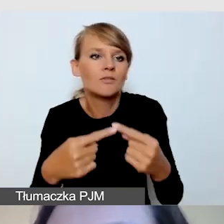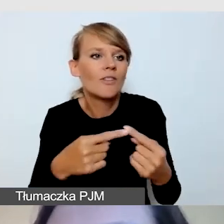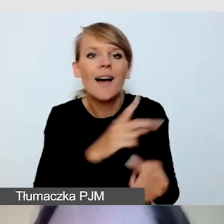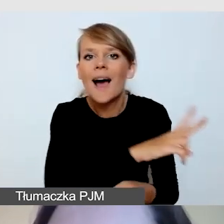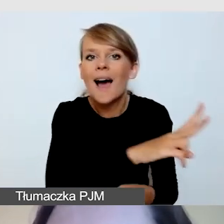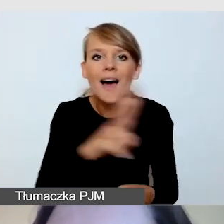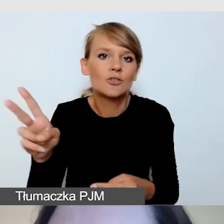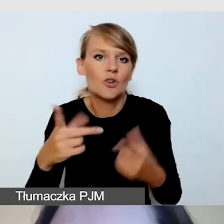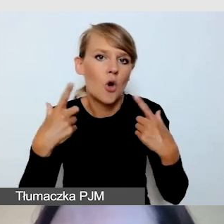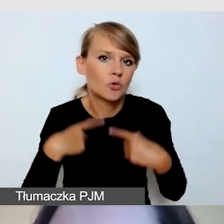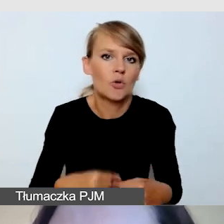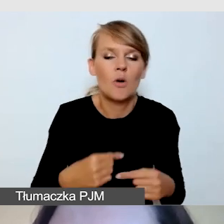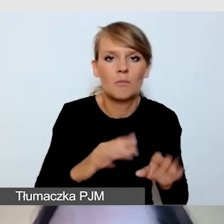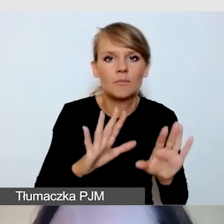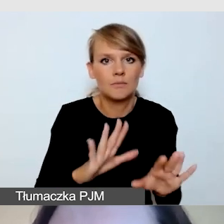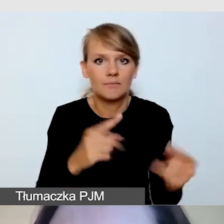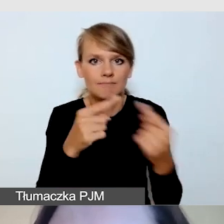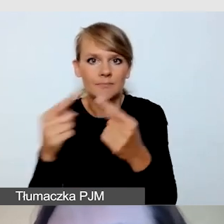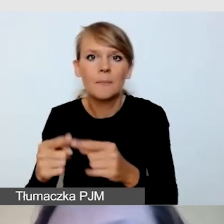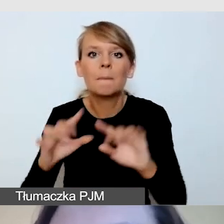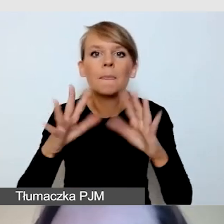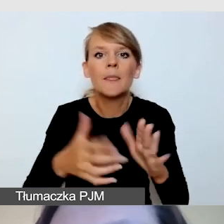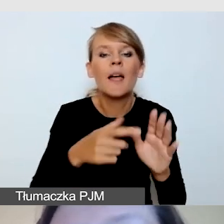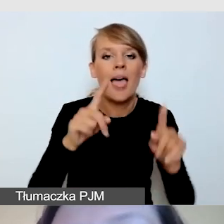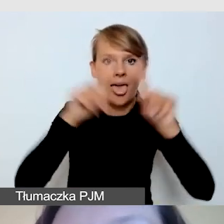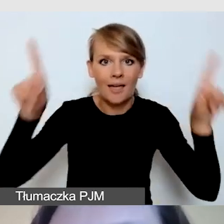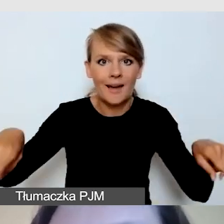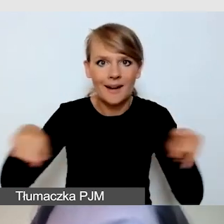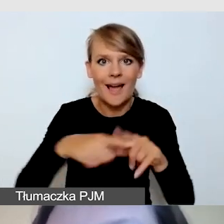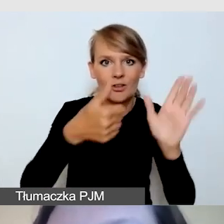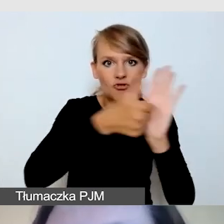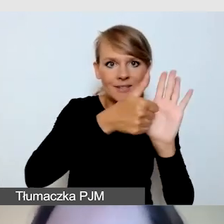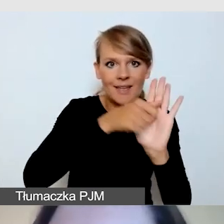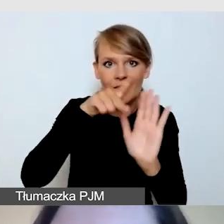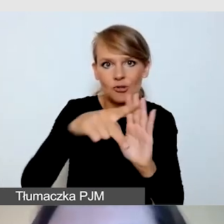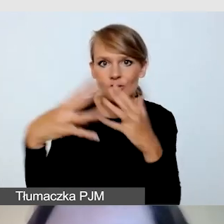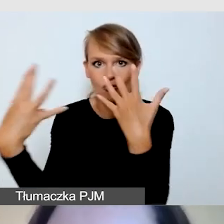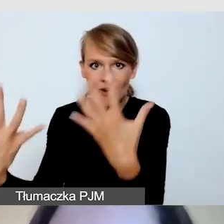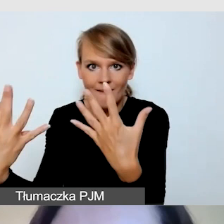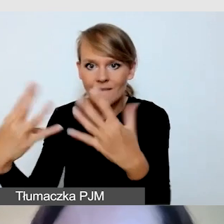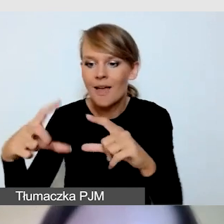1/8 ekranu 16:9 pozwala swobodnie odebrać tłumaczenie.